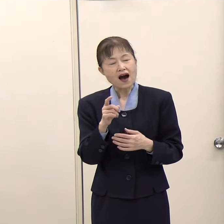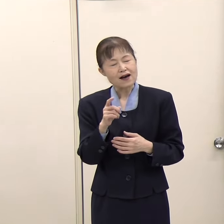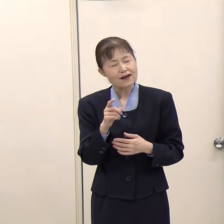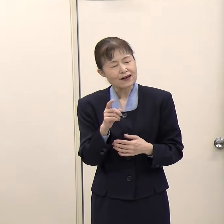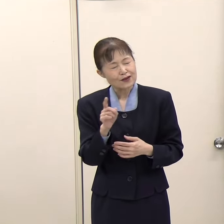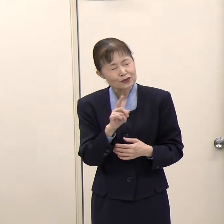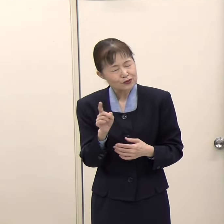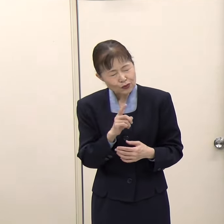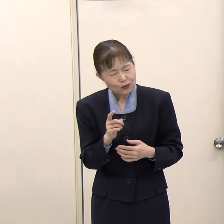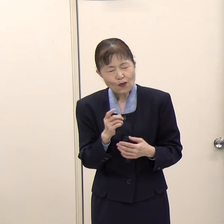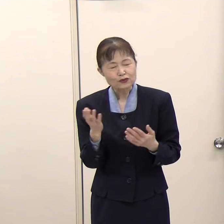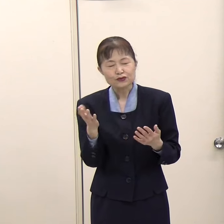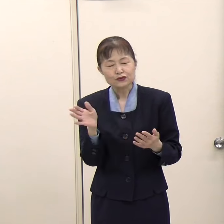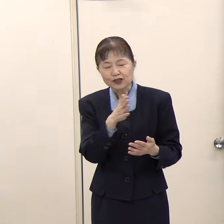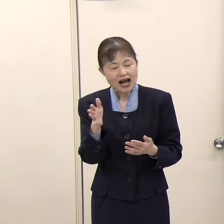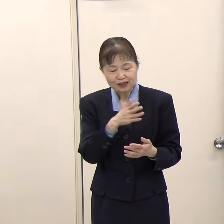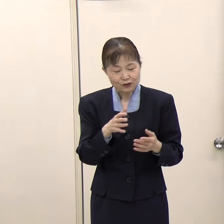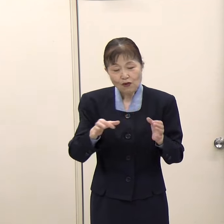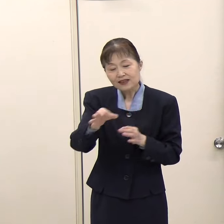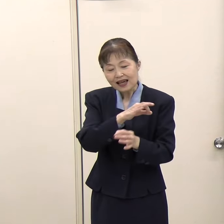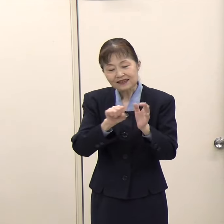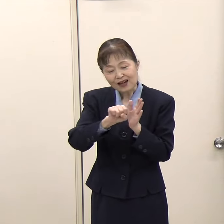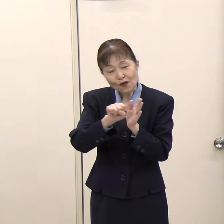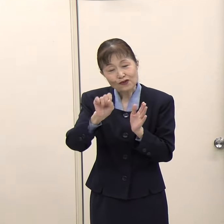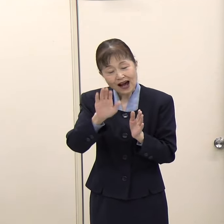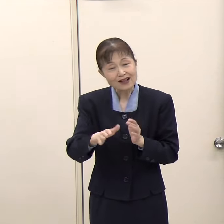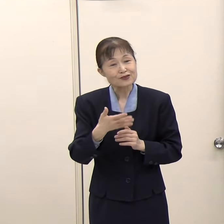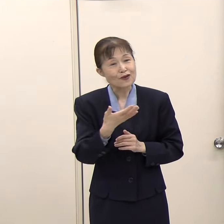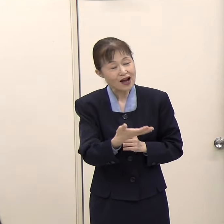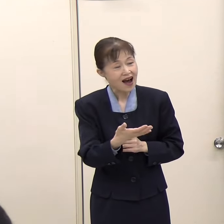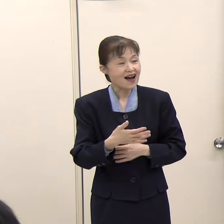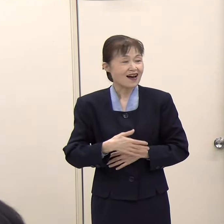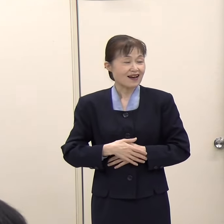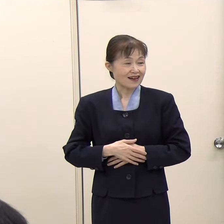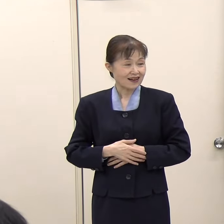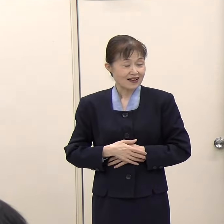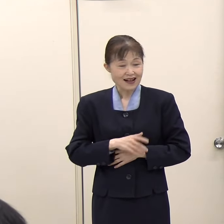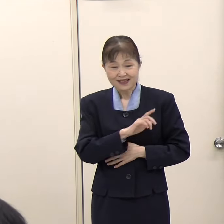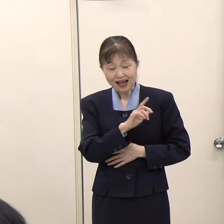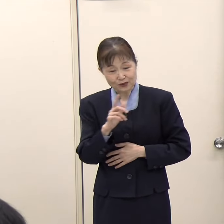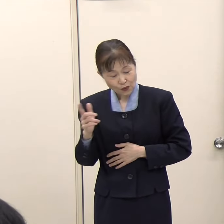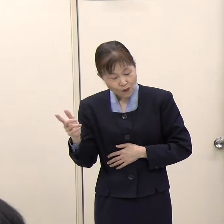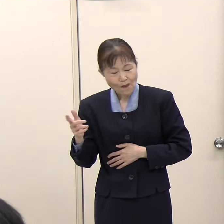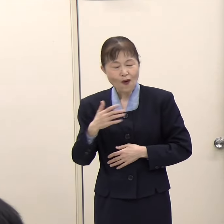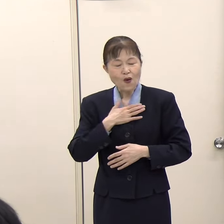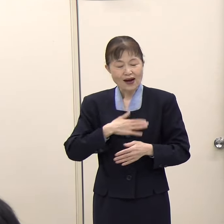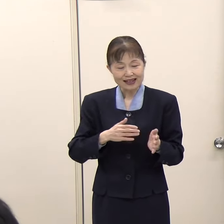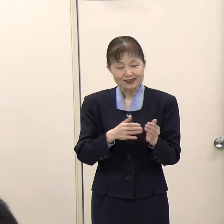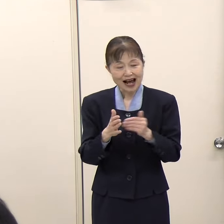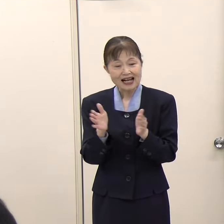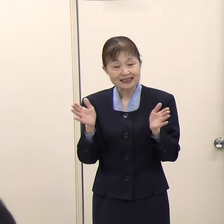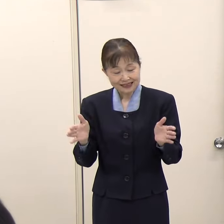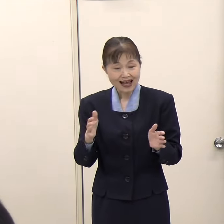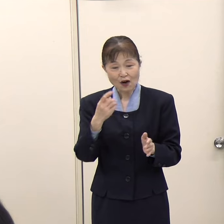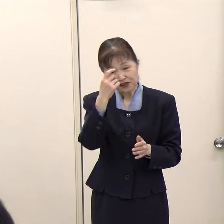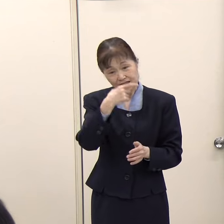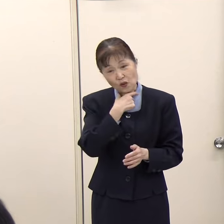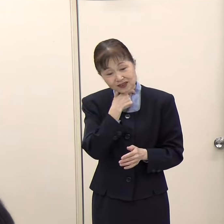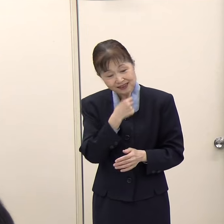どのくらいの経済効果があるとか、そういったことがお分かりでしたら教えていただけないでしょうか。